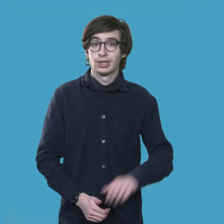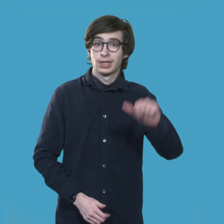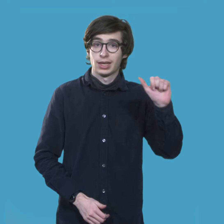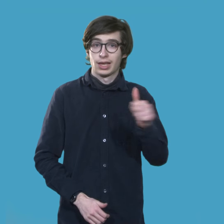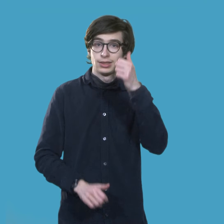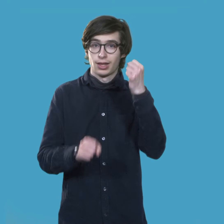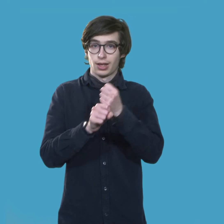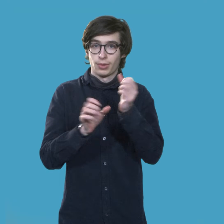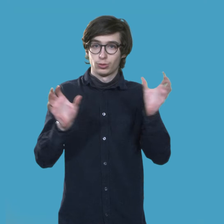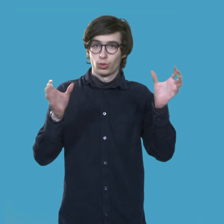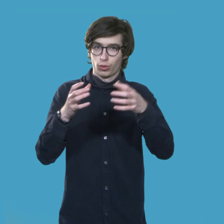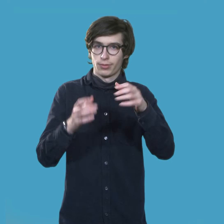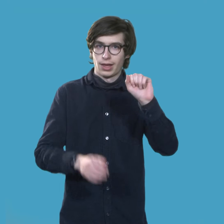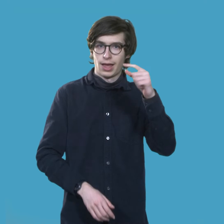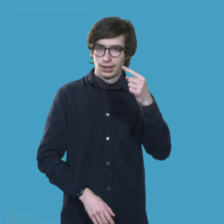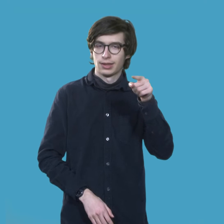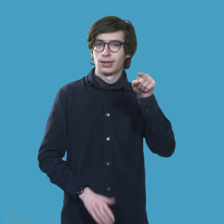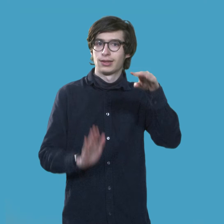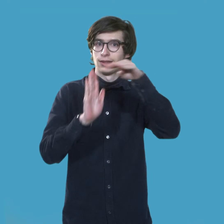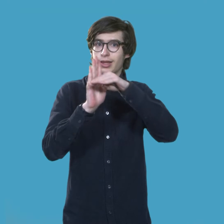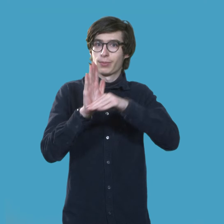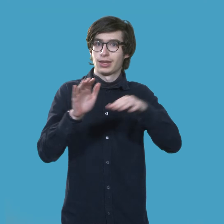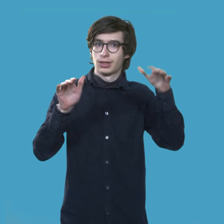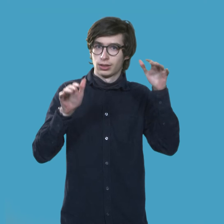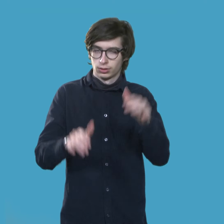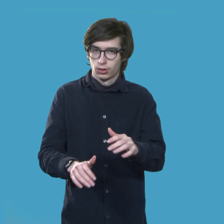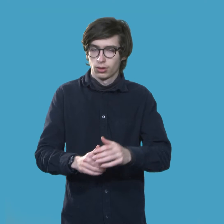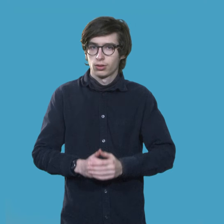Es gibt die ersten AG Termine!